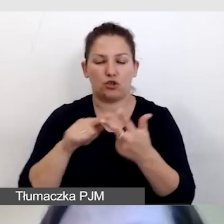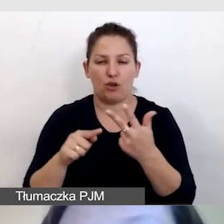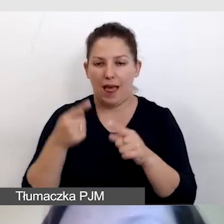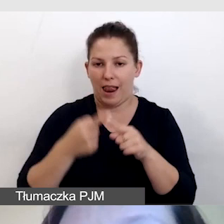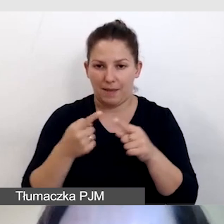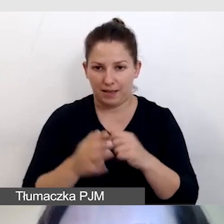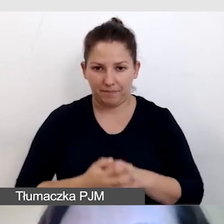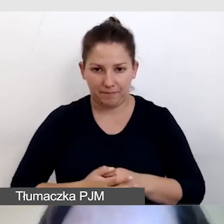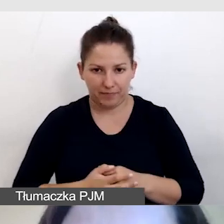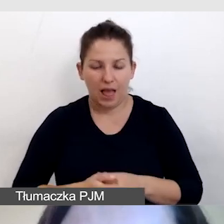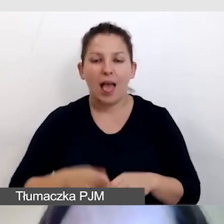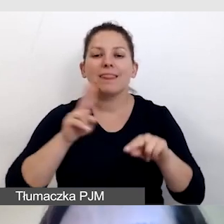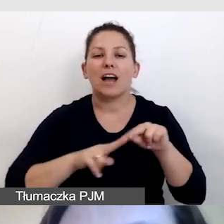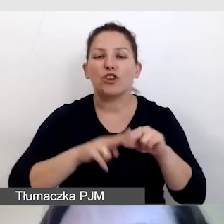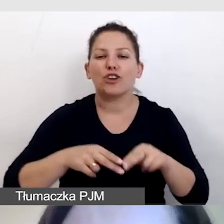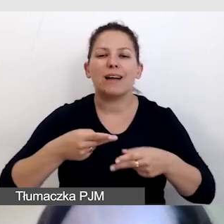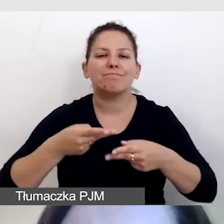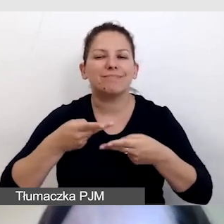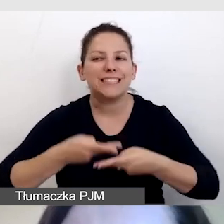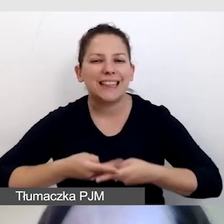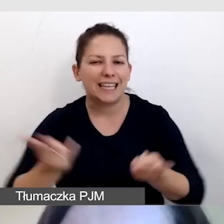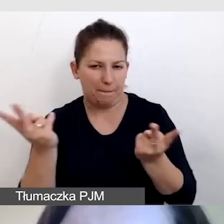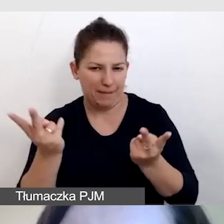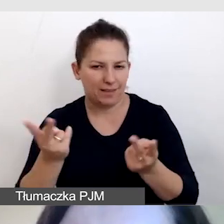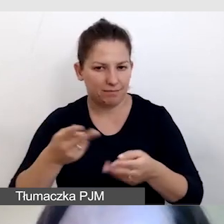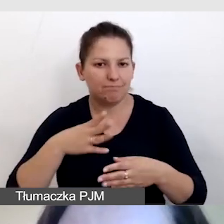narzędzia do streamingu, które pozwolą nam wypuścić usługi,